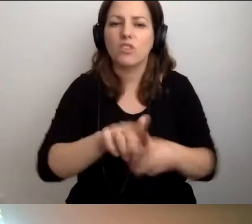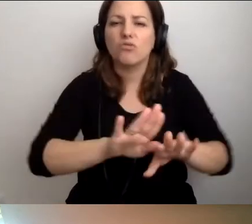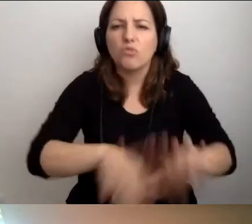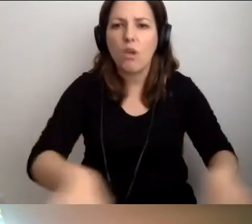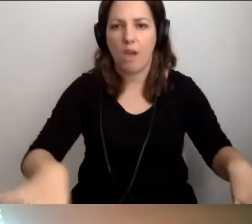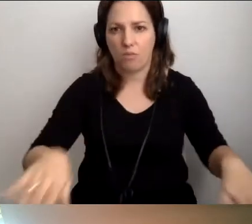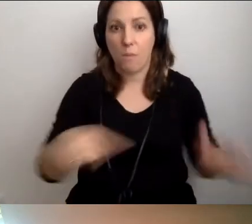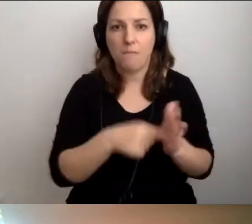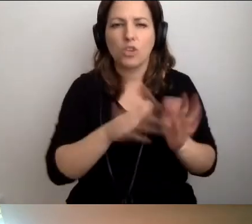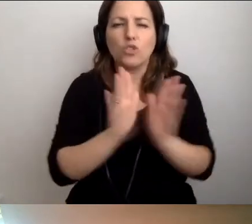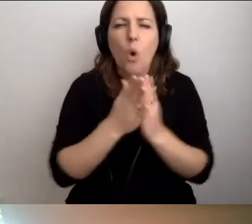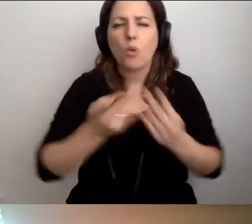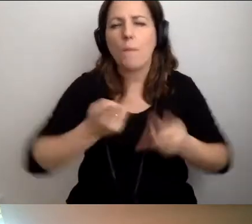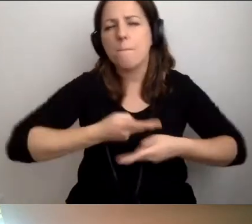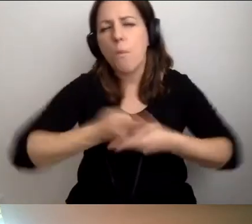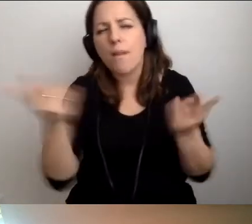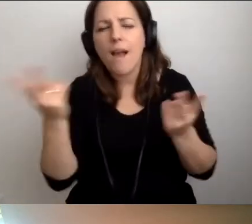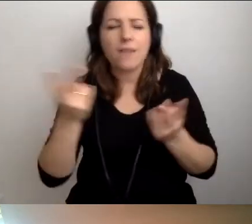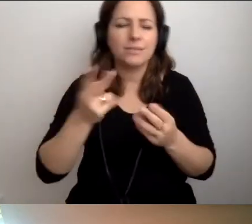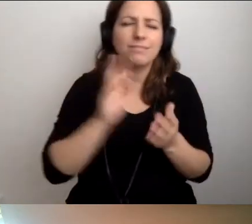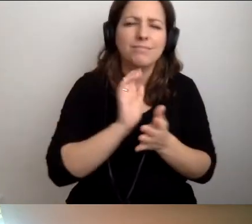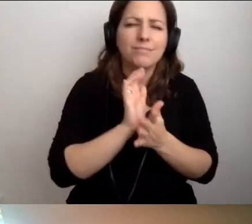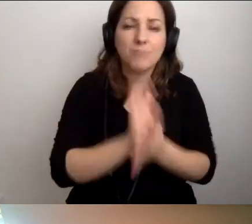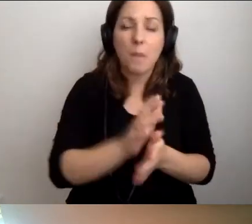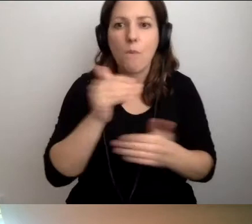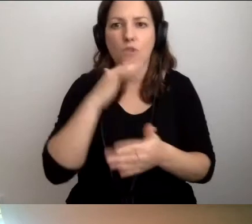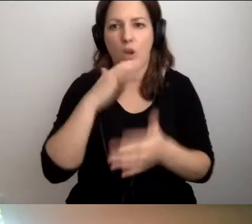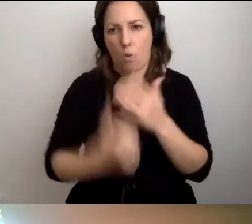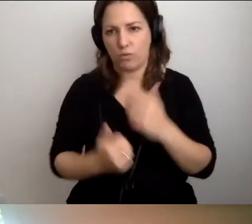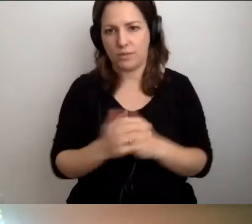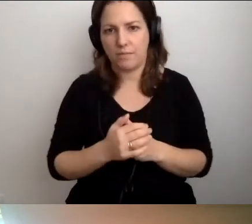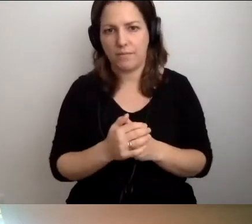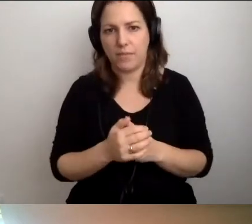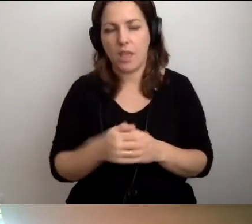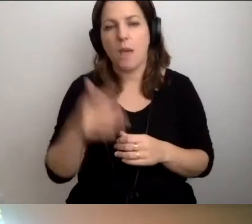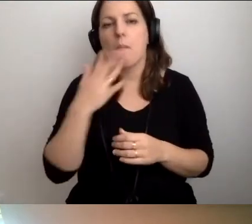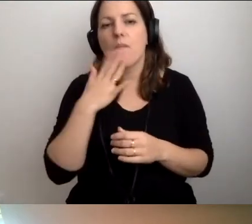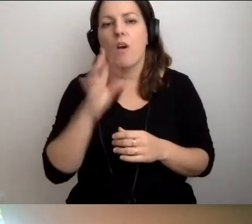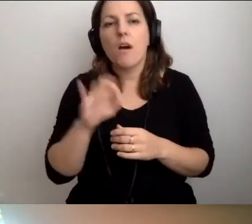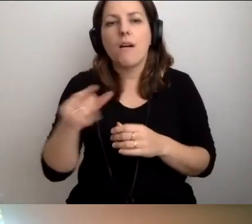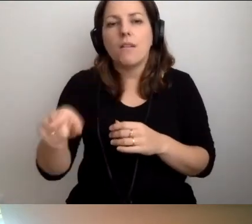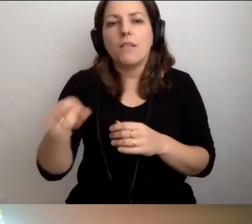Jest mnóstwo książek, publikacji, z których można korzystać. Nie bez przyczyny mówi się o skorupce, która nasiąka.